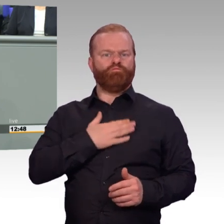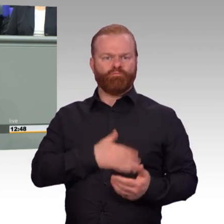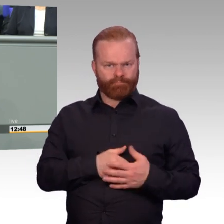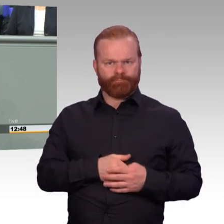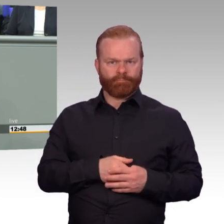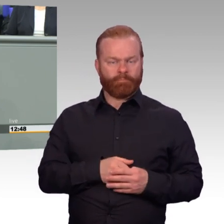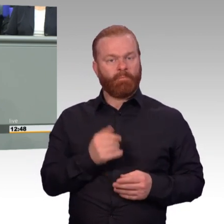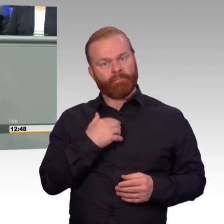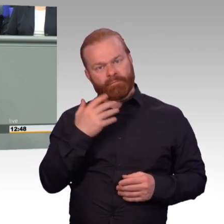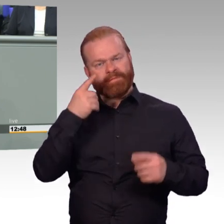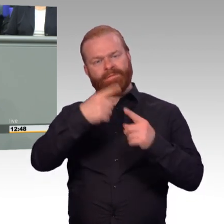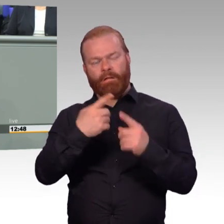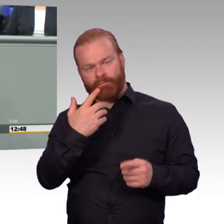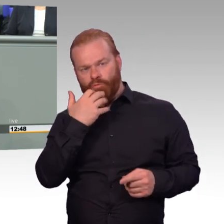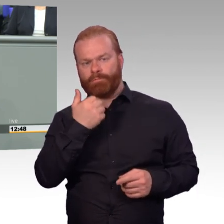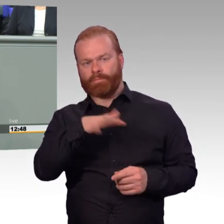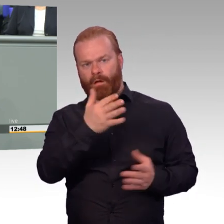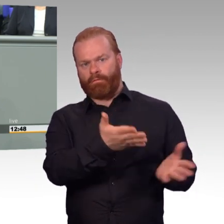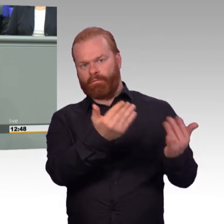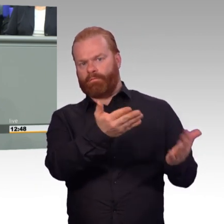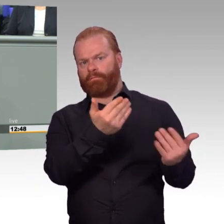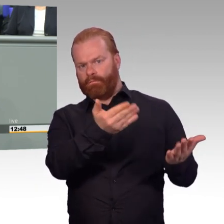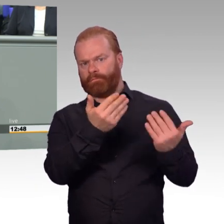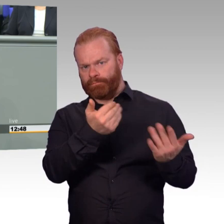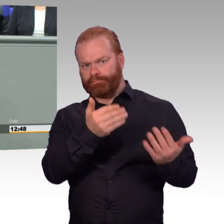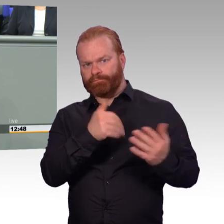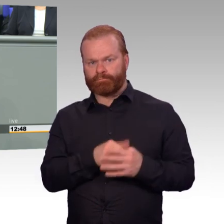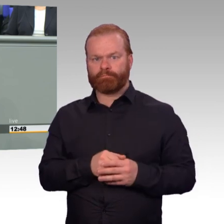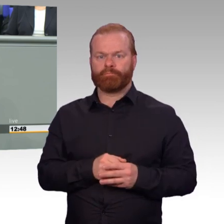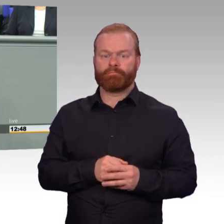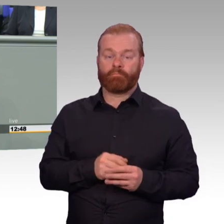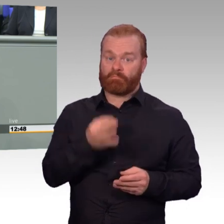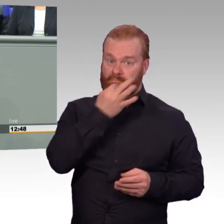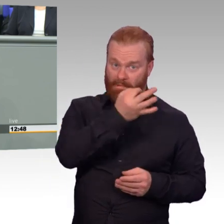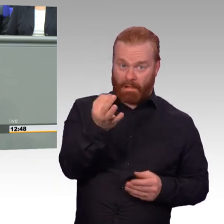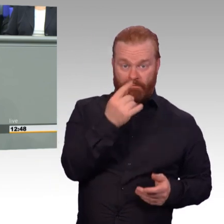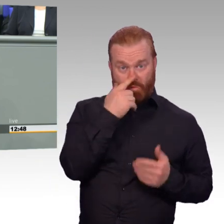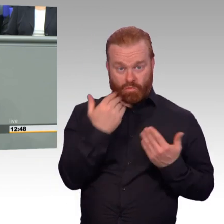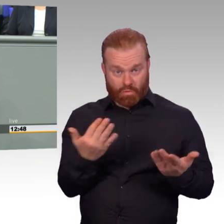Wir verlangen von unseren Soldatinnen und Soldaten sehr viel und ich will nur zwei Bereiche nennen.